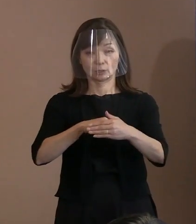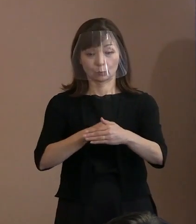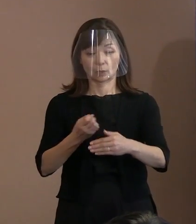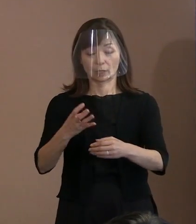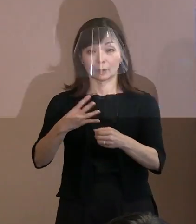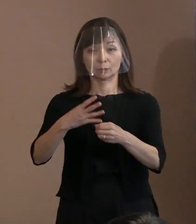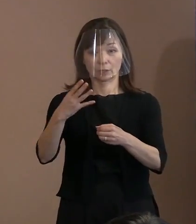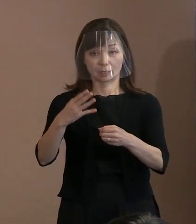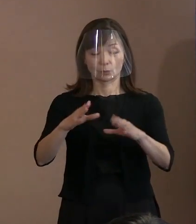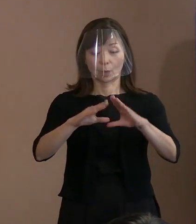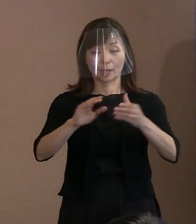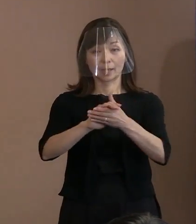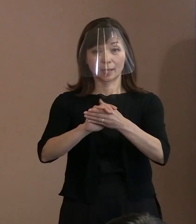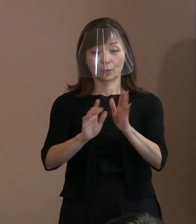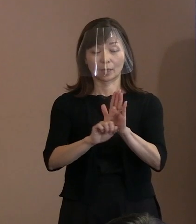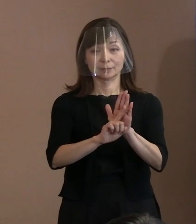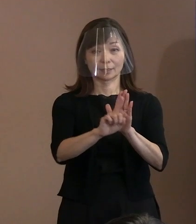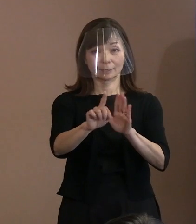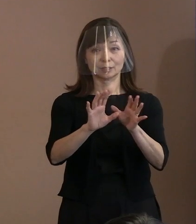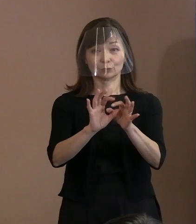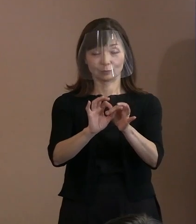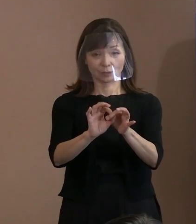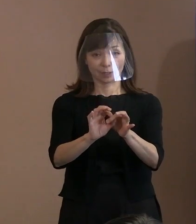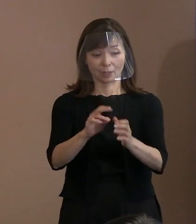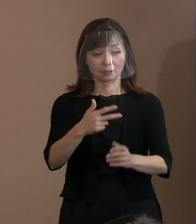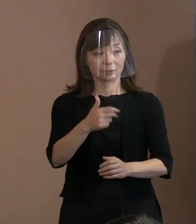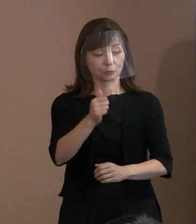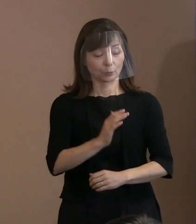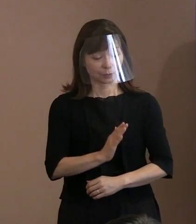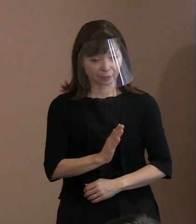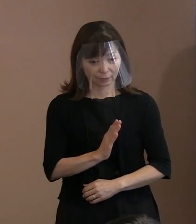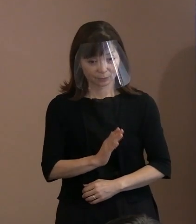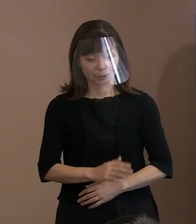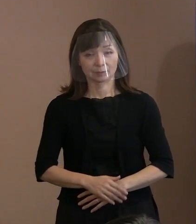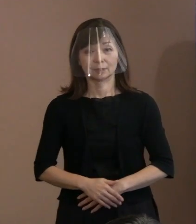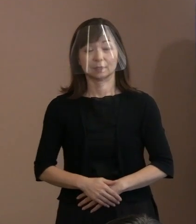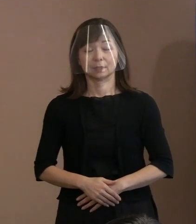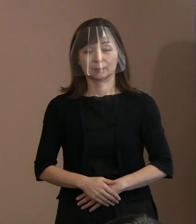【令和4年の平和宣言について】